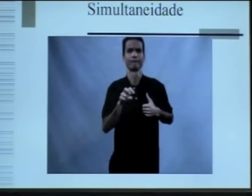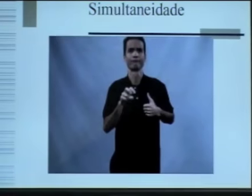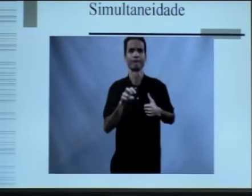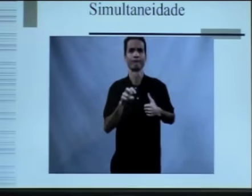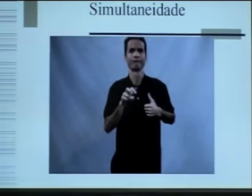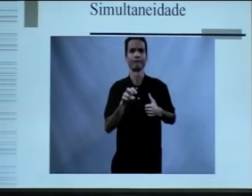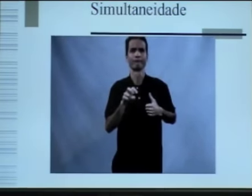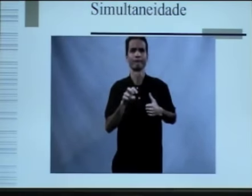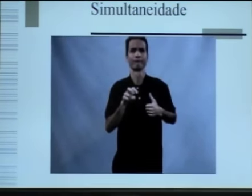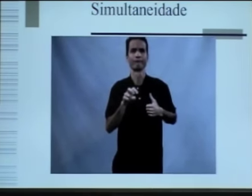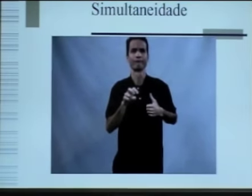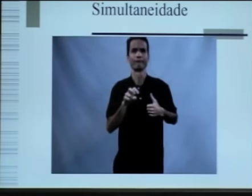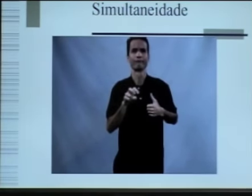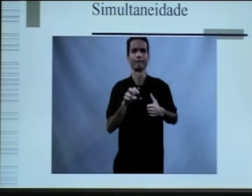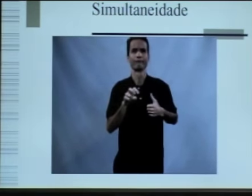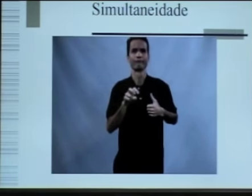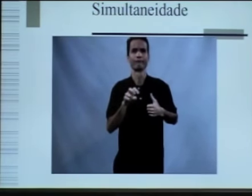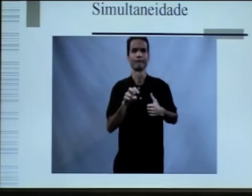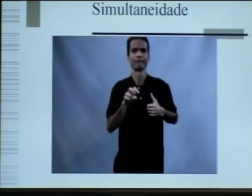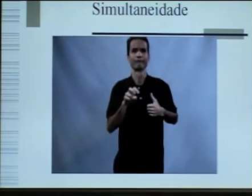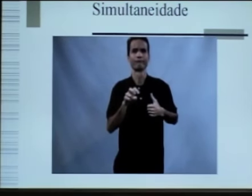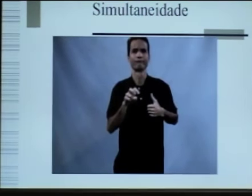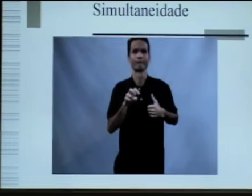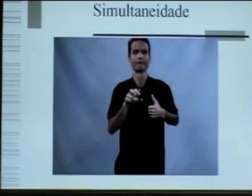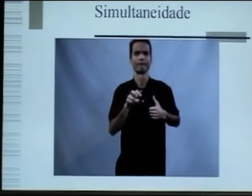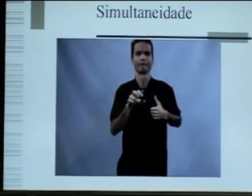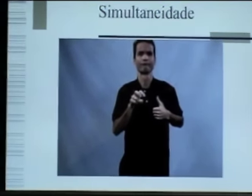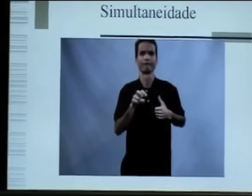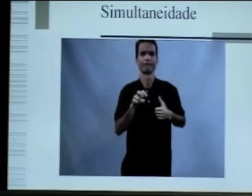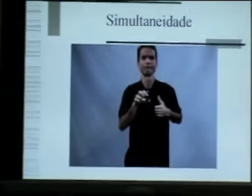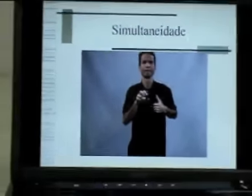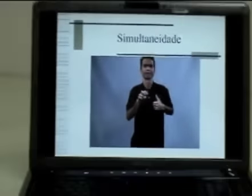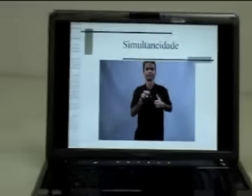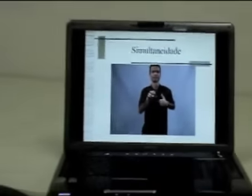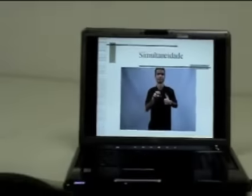como que nesse vídeo aparecem alguns elementos simultâneos